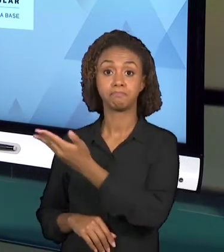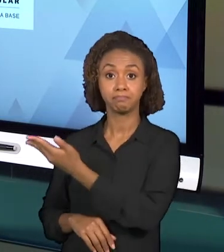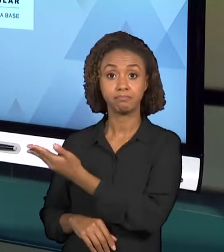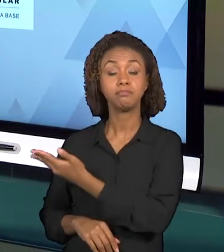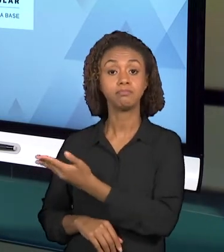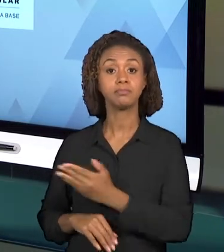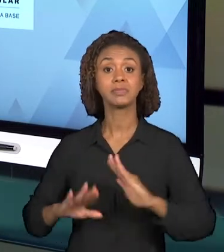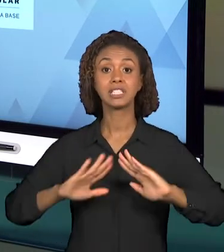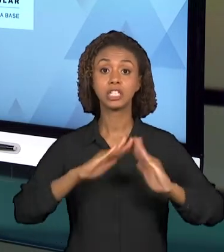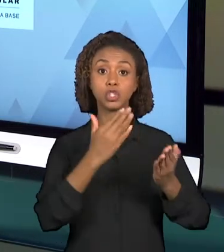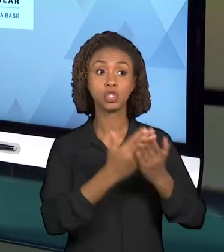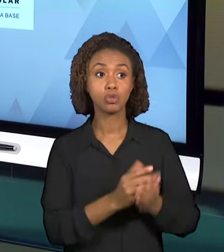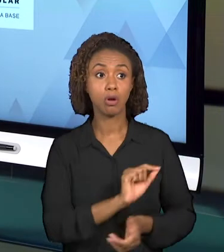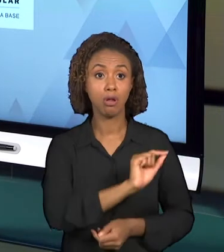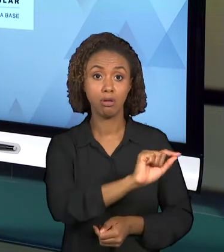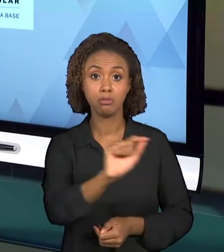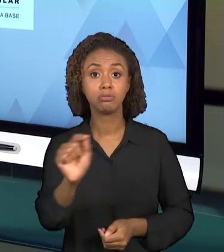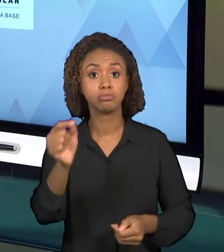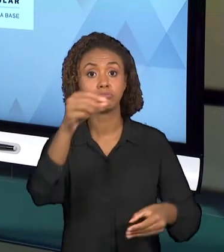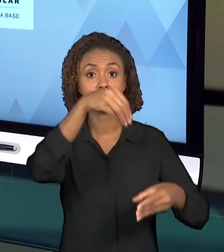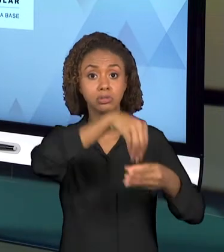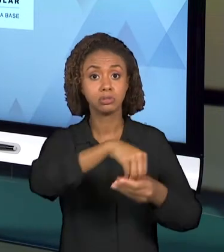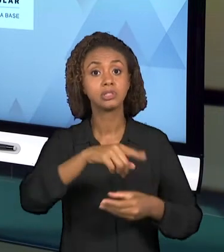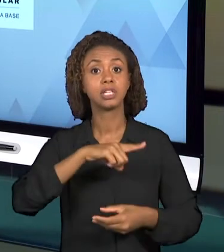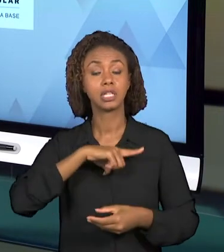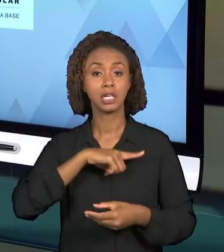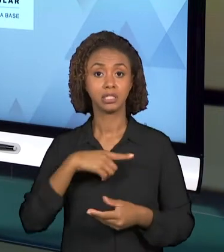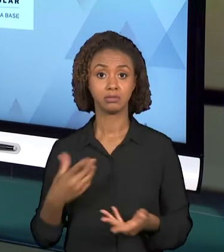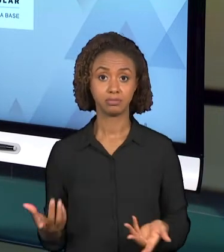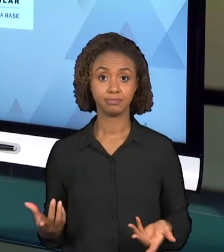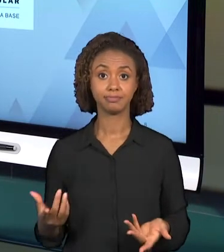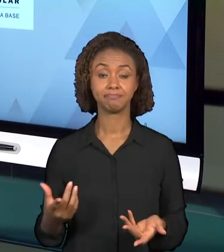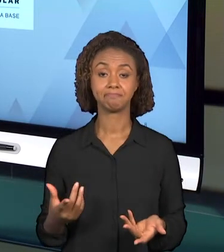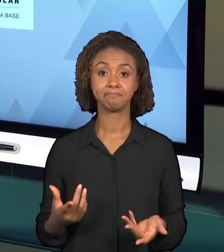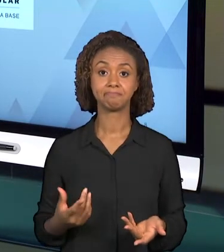ESTÃO EMBASANDO A ORGANIZAÇÃO DOS PROFESSORES, O